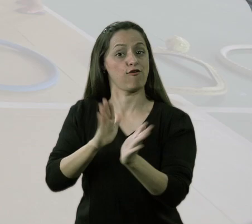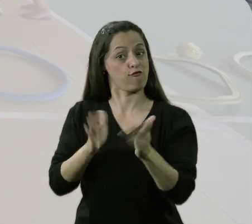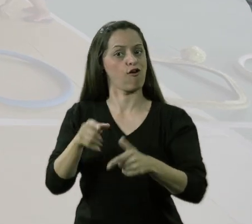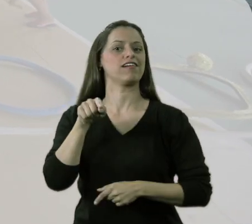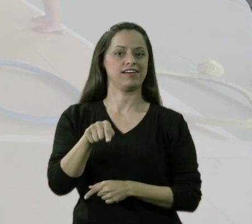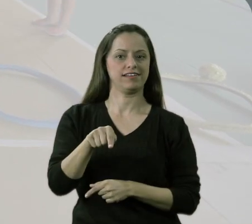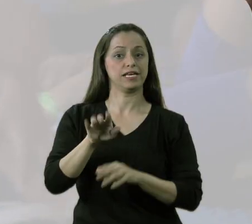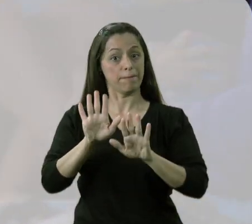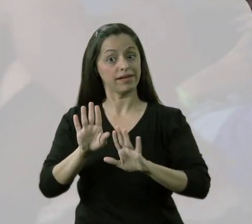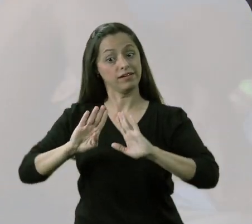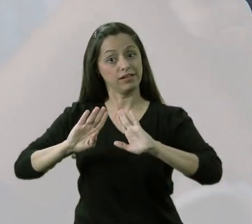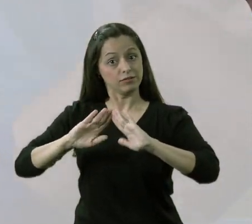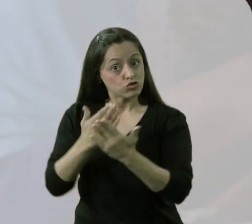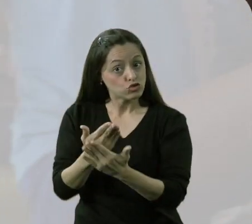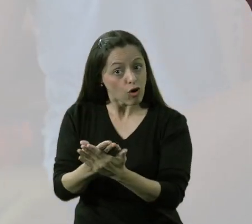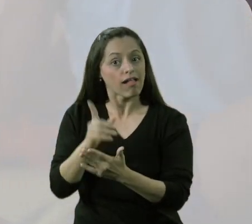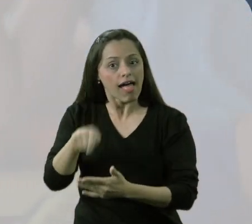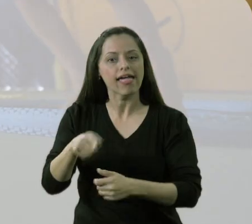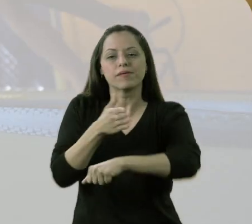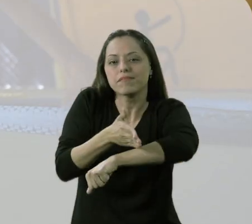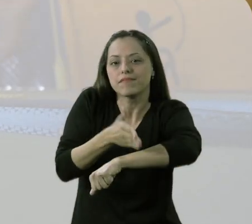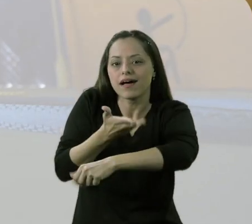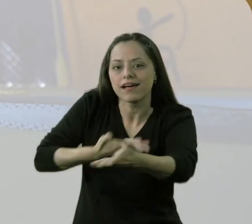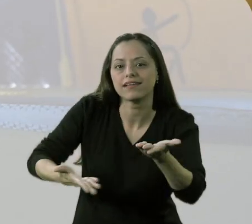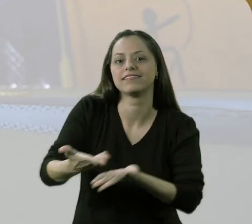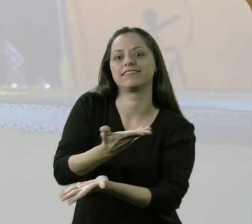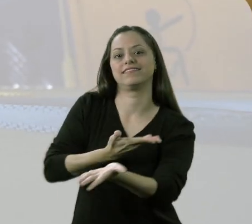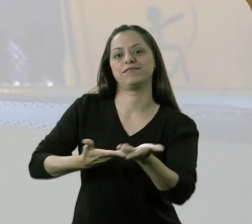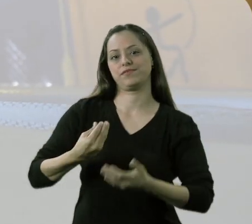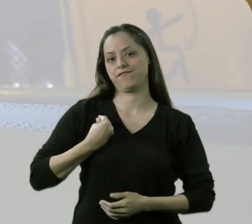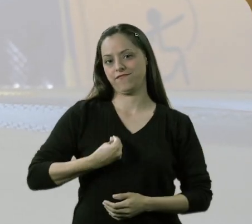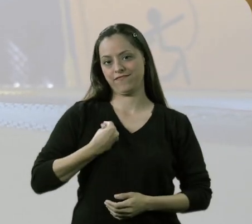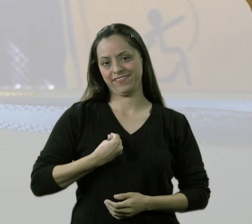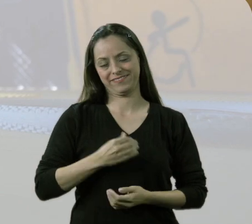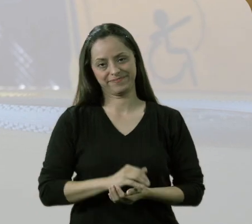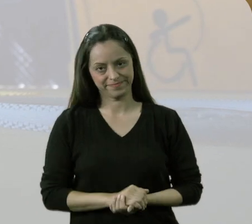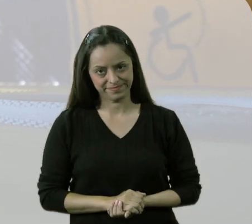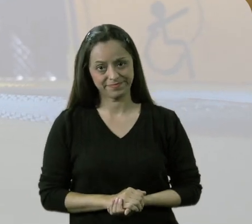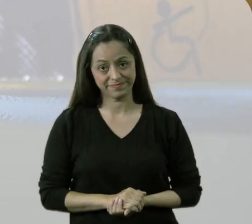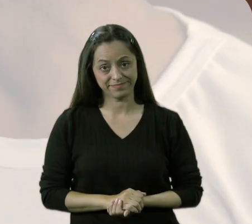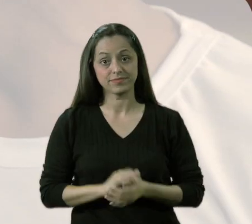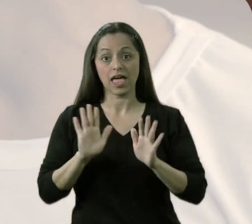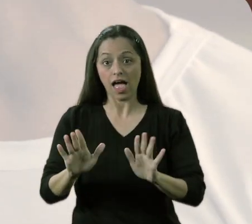Mas, sim, na escola é a participação, o viver. Esse circuito miniatletismo é isso.